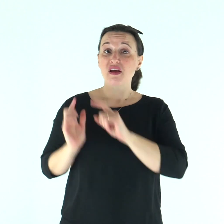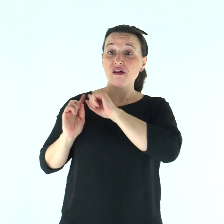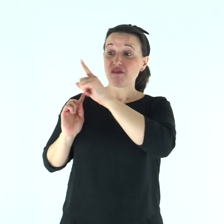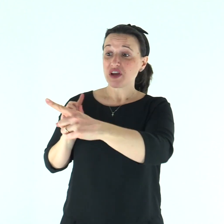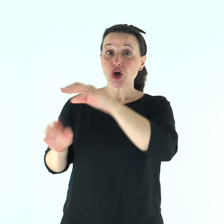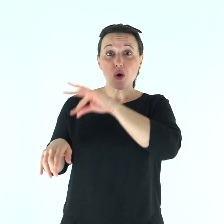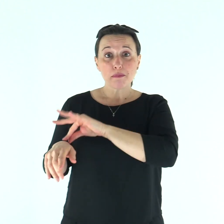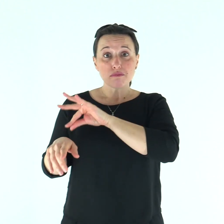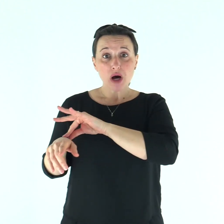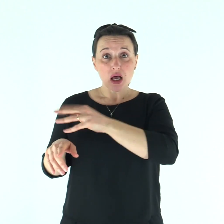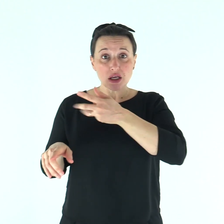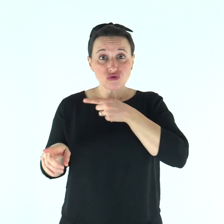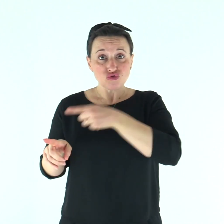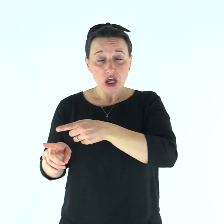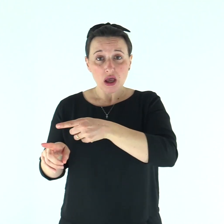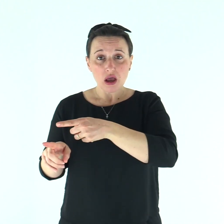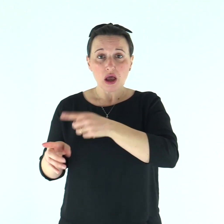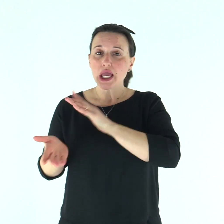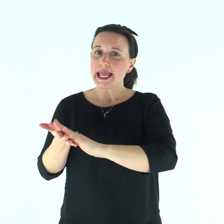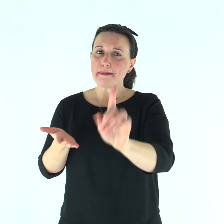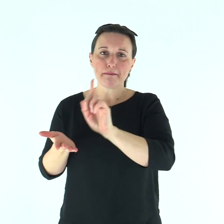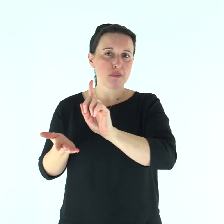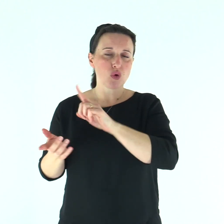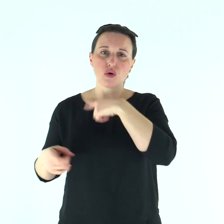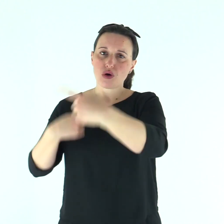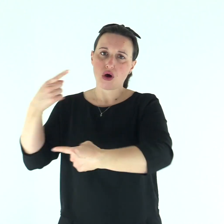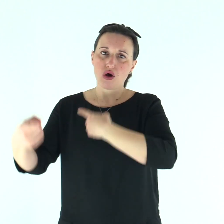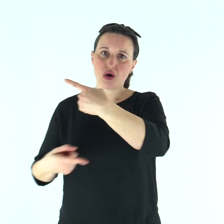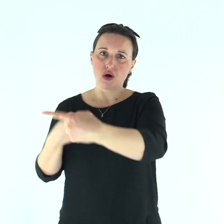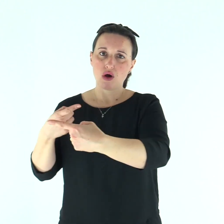Sarà impuro finché durerà in lui il male;